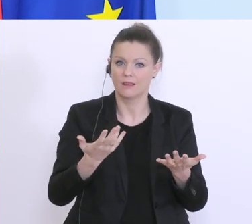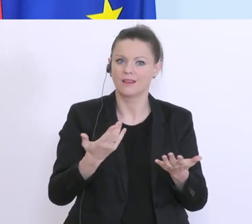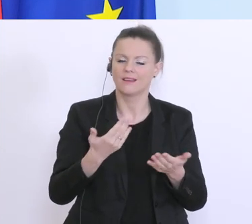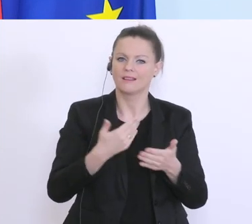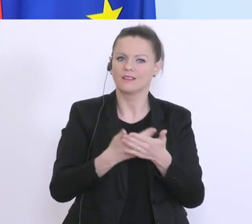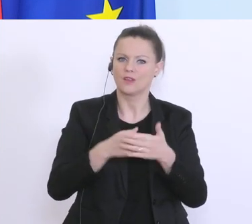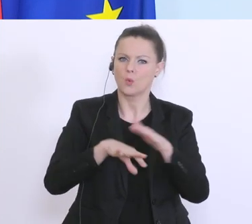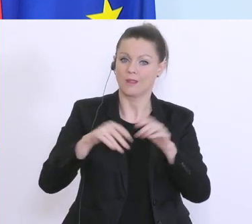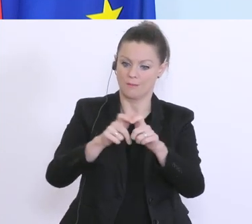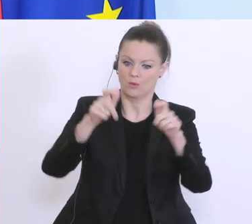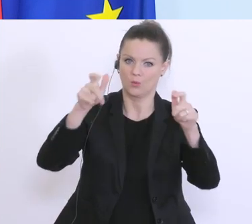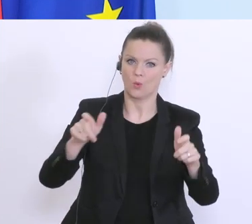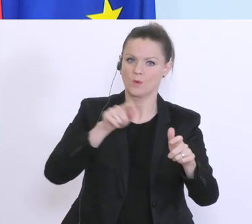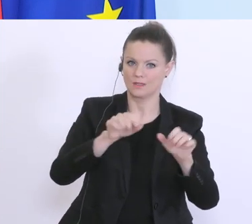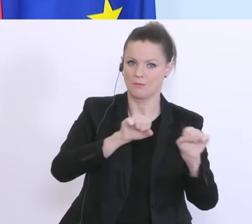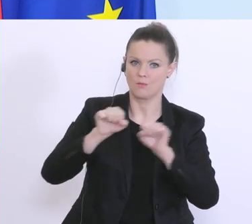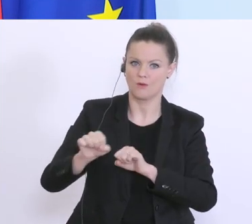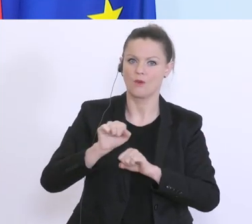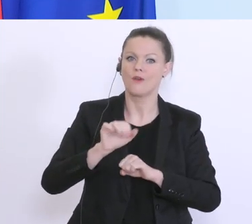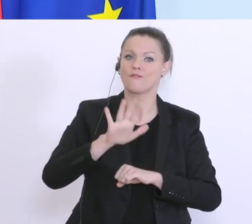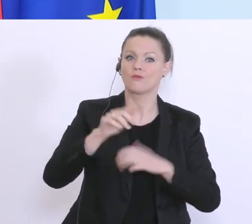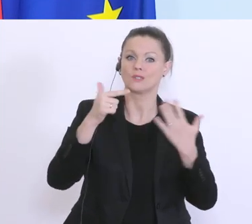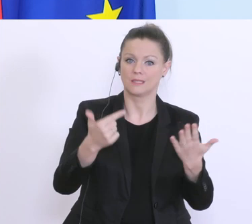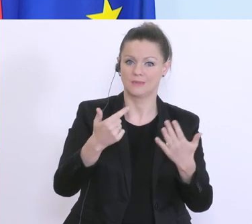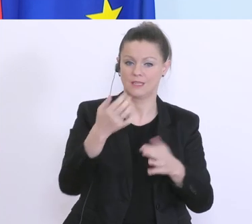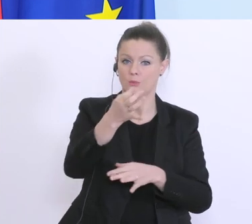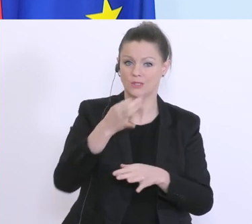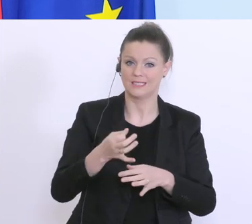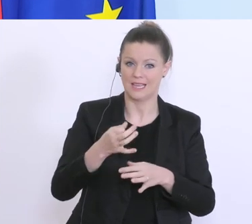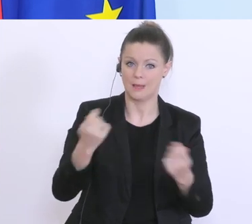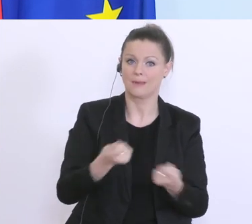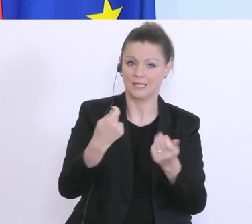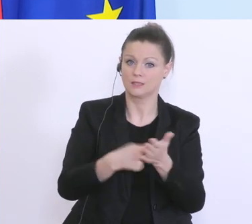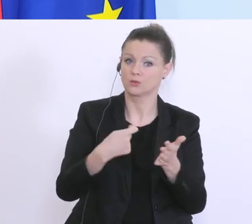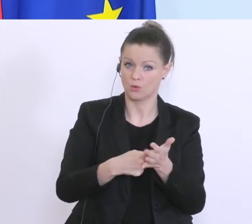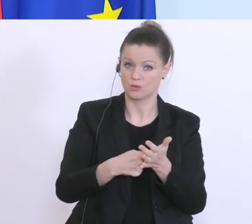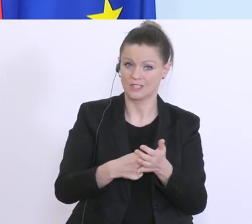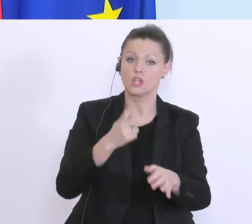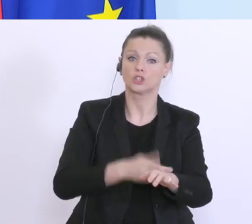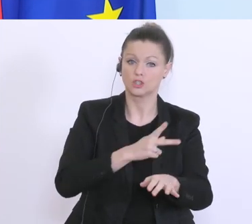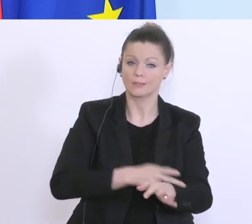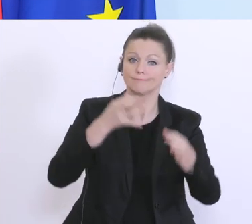das bis zu 75 % der Betriebskosten faktisch vom Staat übernommen werden, wenn sie von den